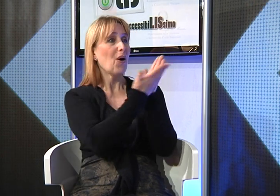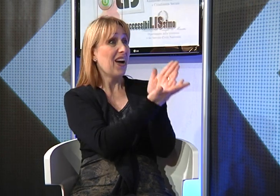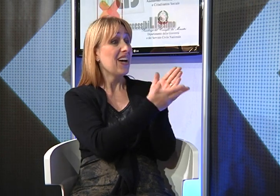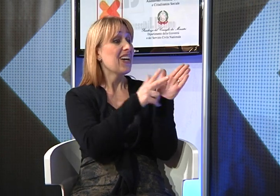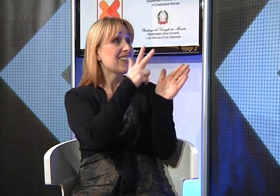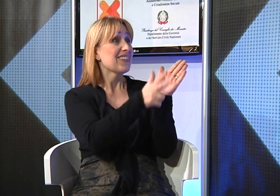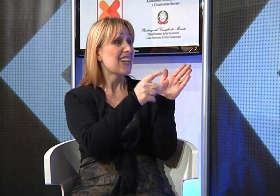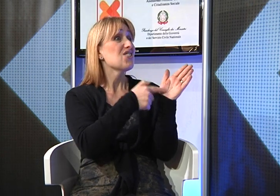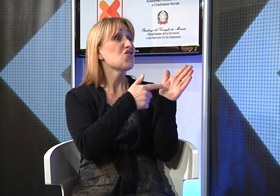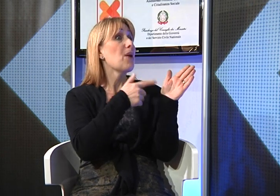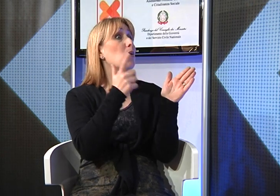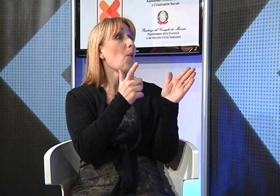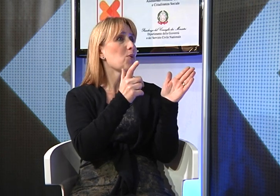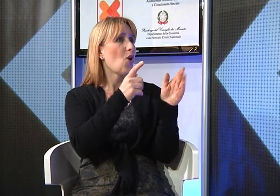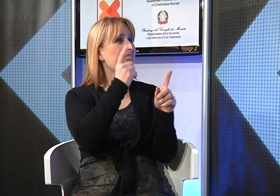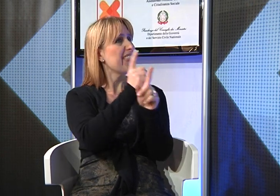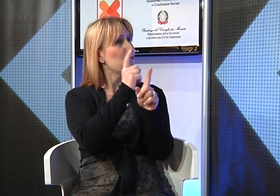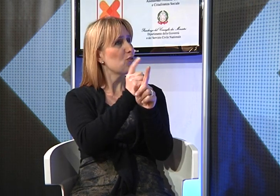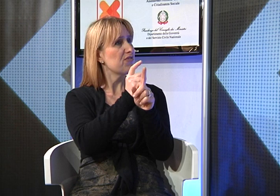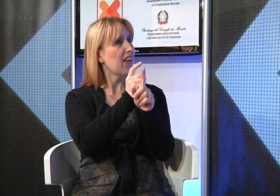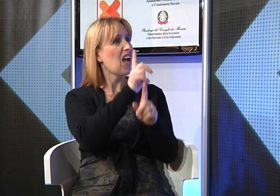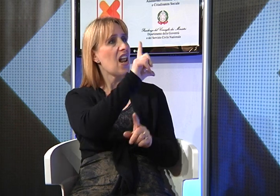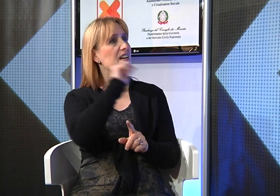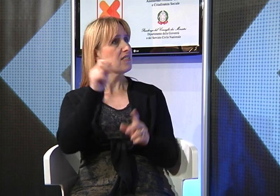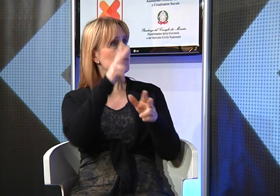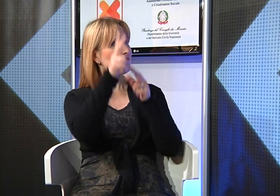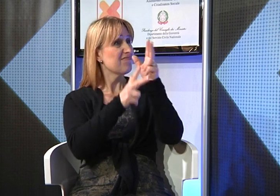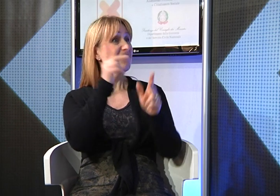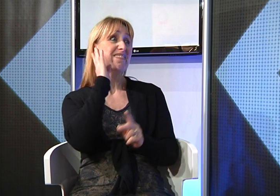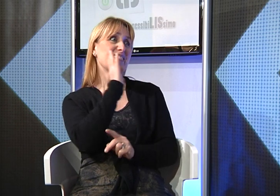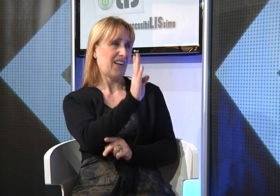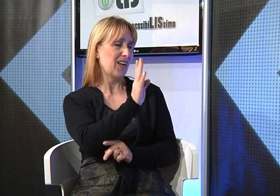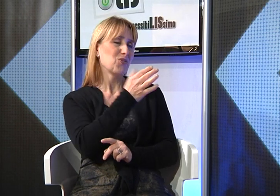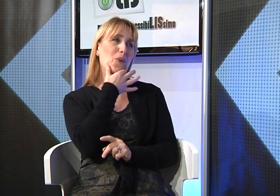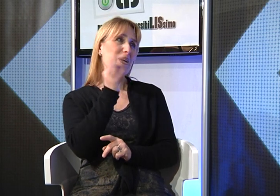della bibbia anche attraverso un dvd Lingua dei Segni, davvero molto bello!